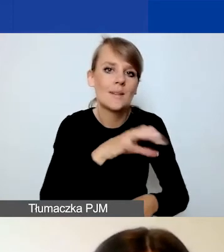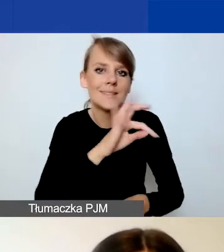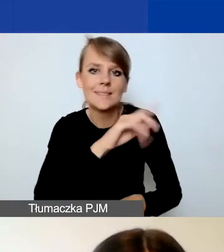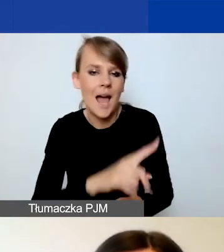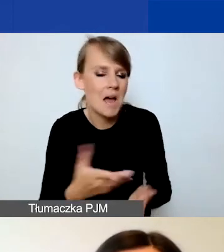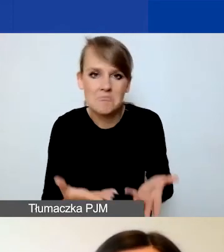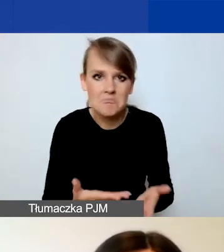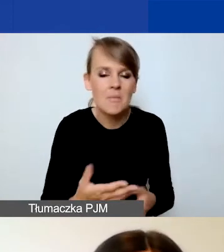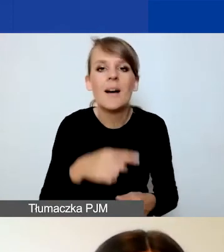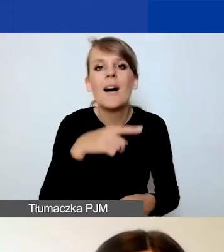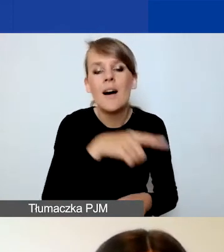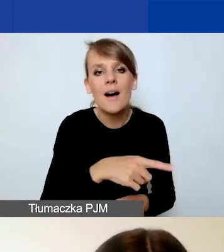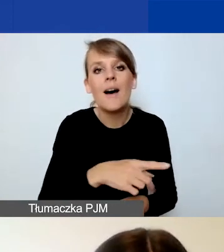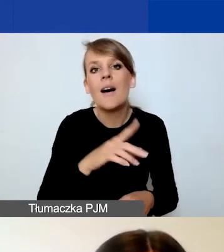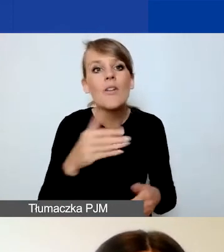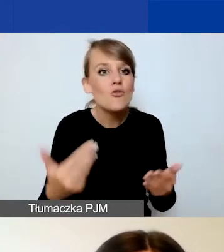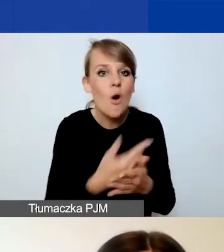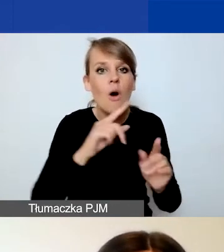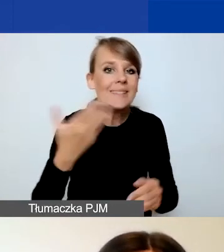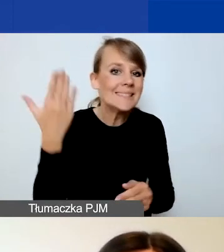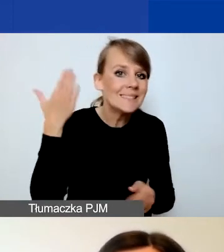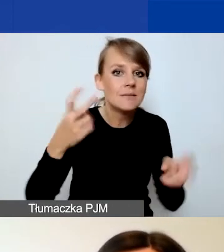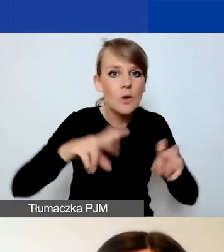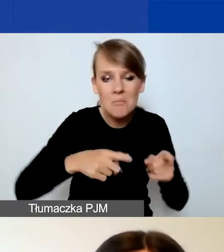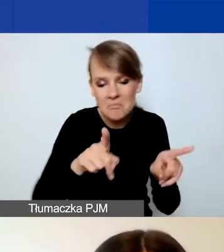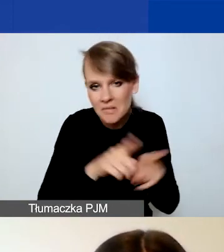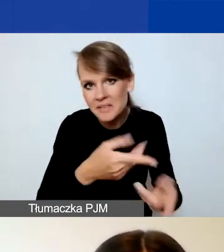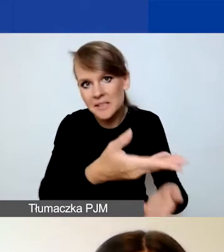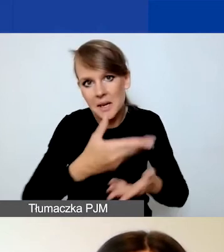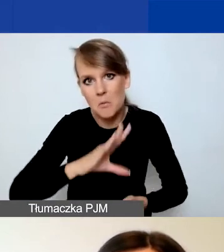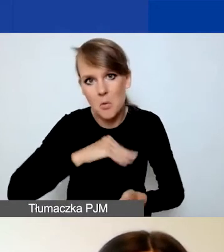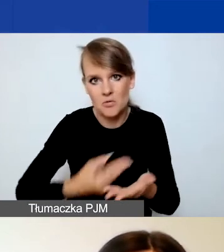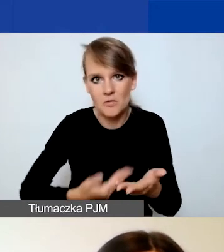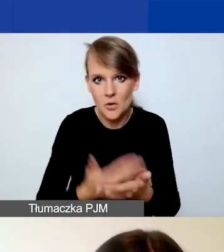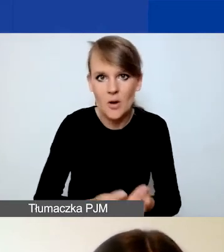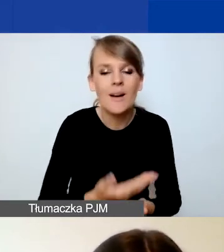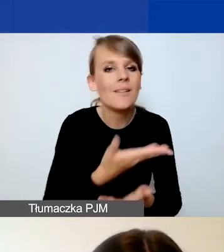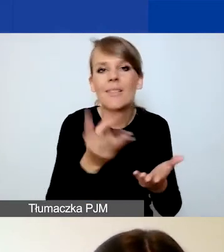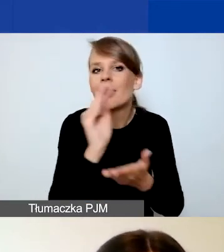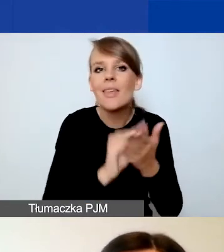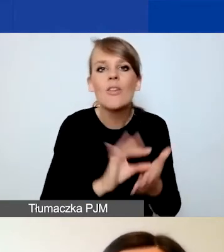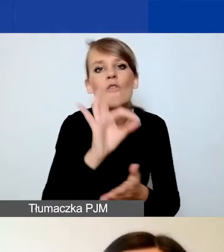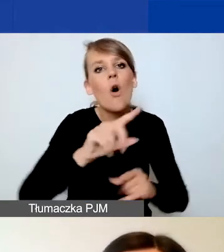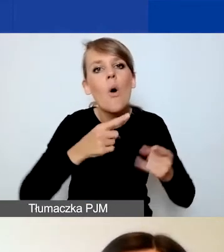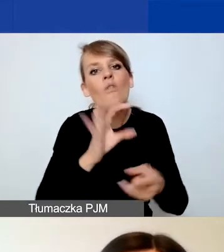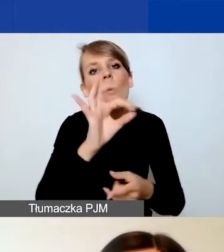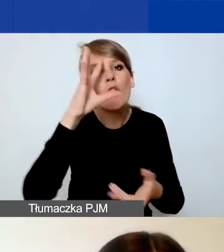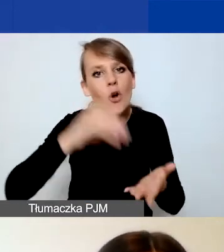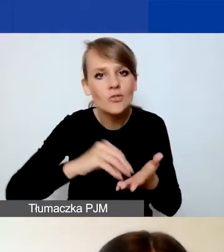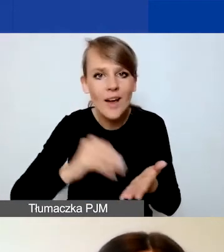do składania wniosków. Więc nie opisujecie doświadczenia waszej organizacji we wniosku.